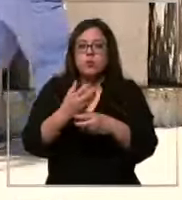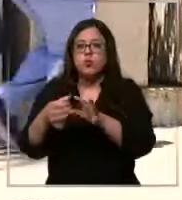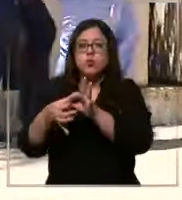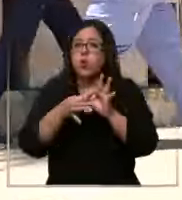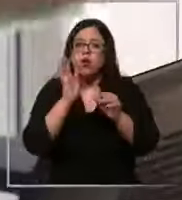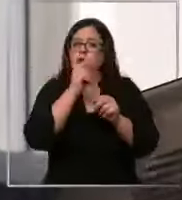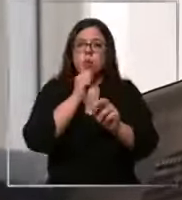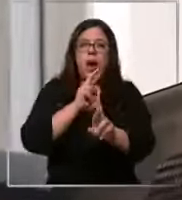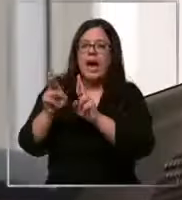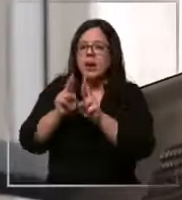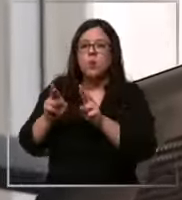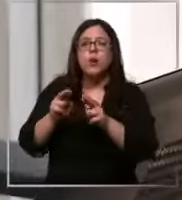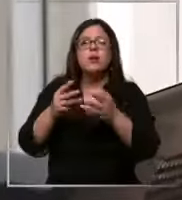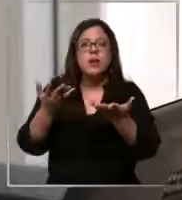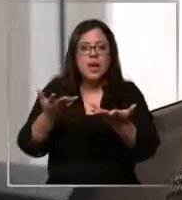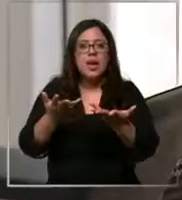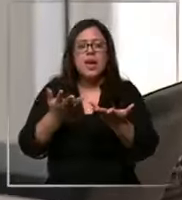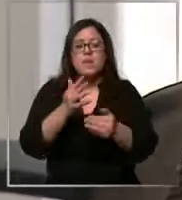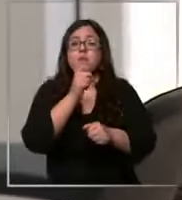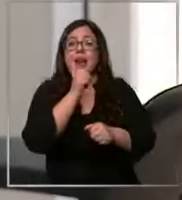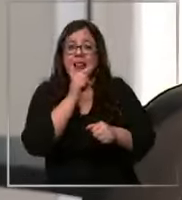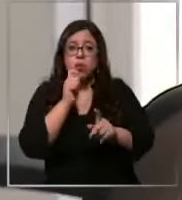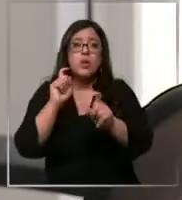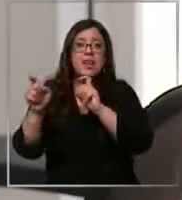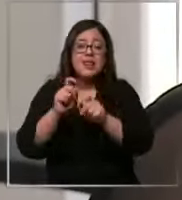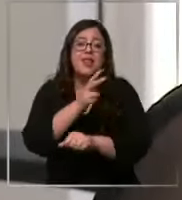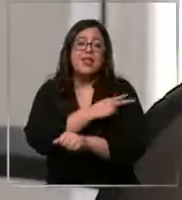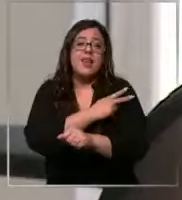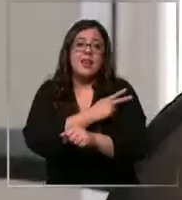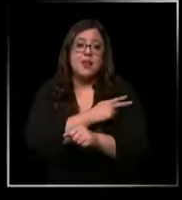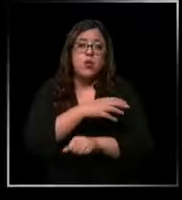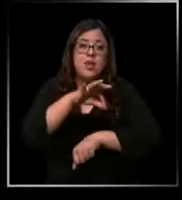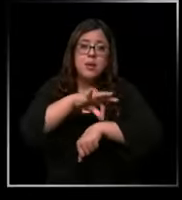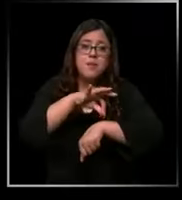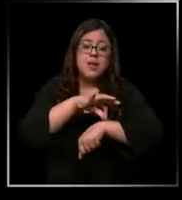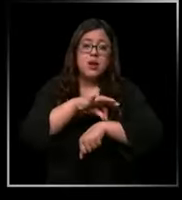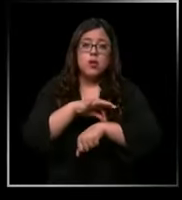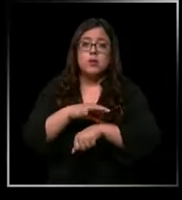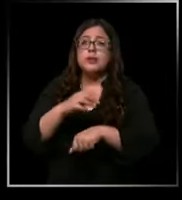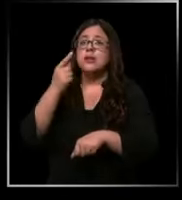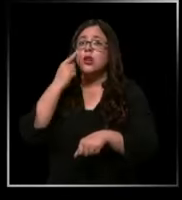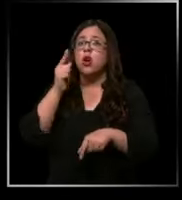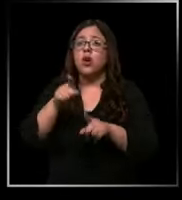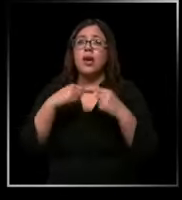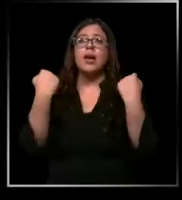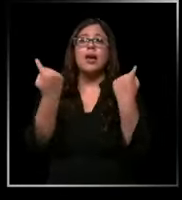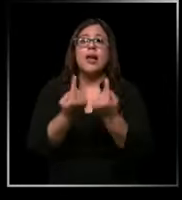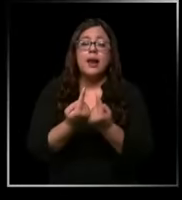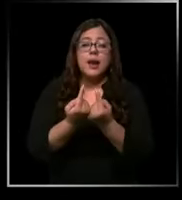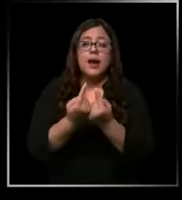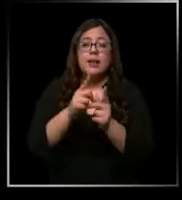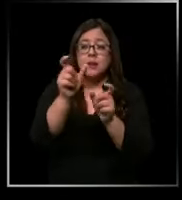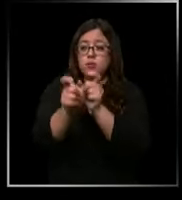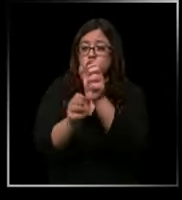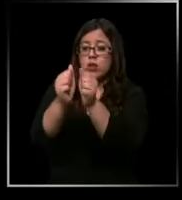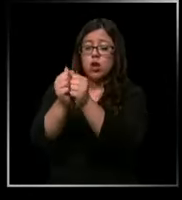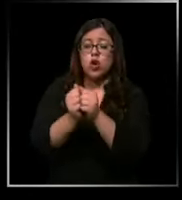respuestas para los cuestionamientos de jefaturas médicas mira en general entre compañeros es como